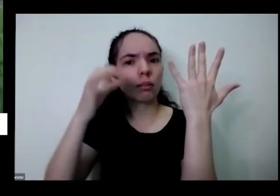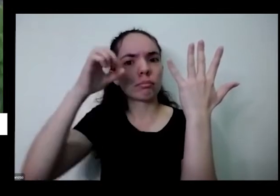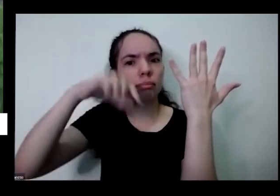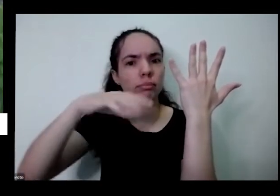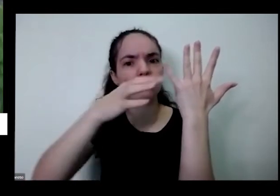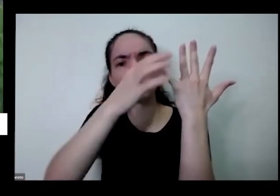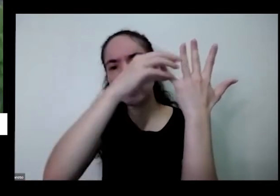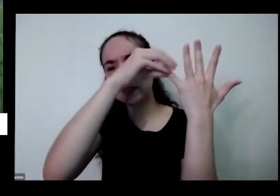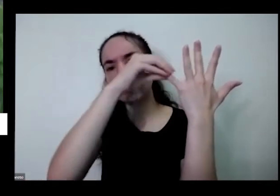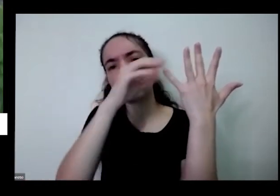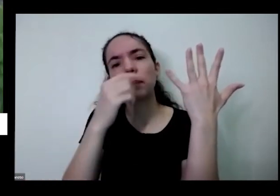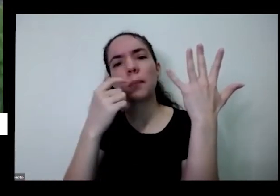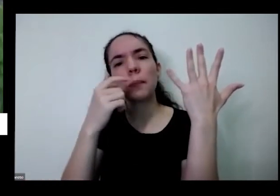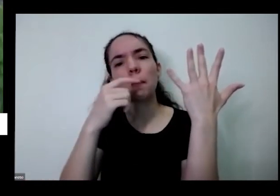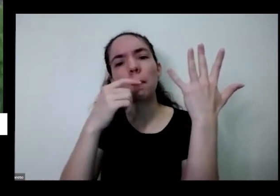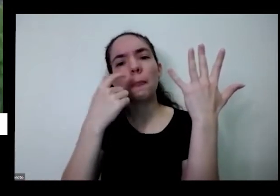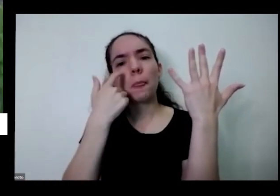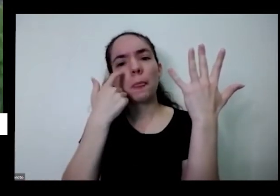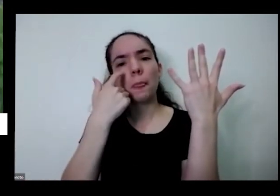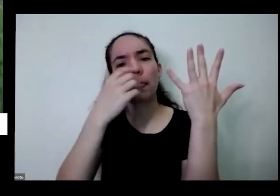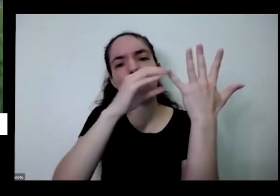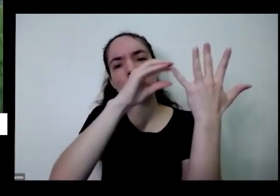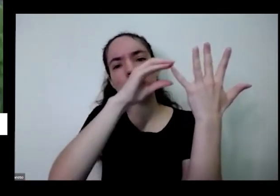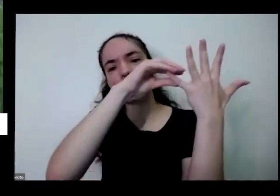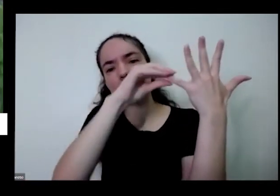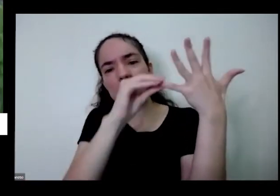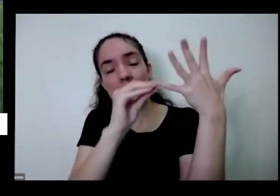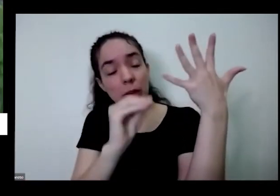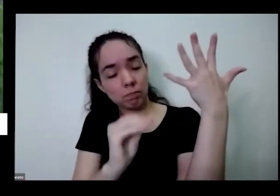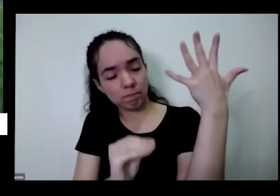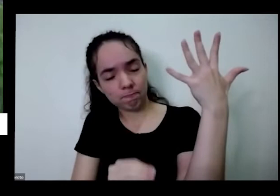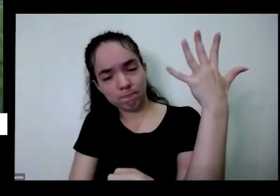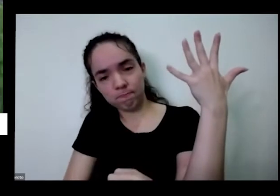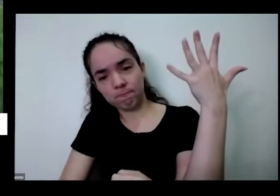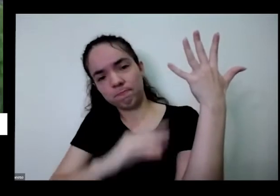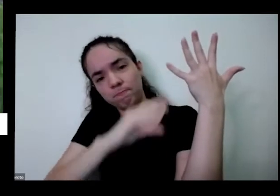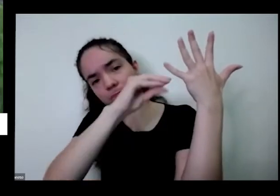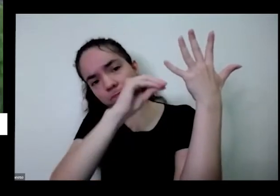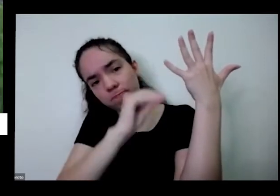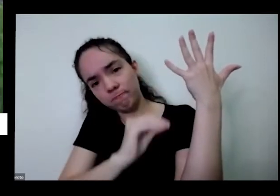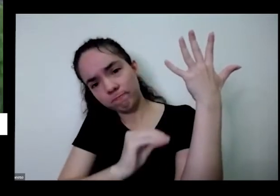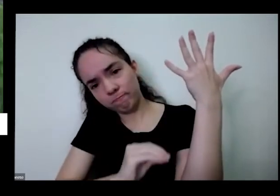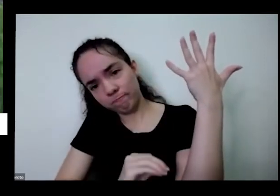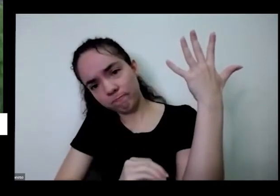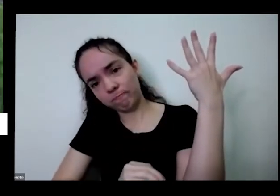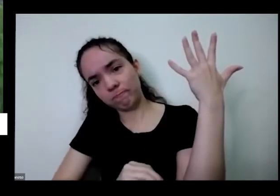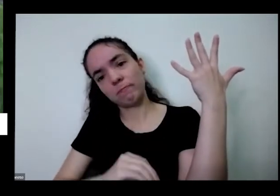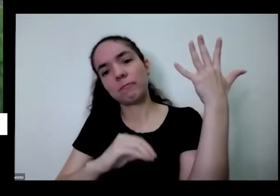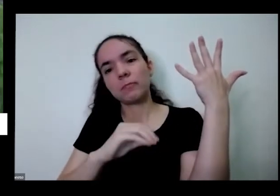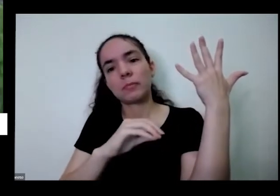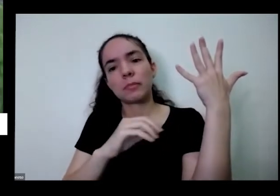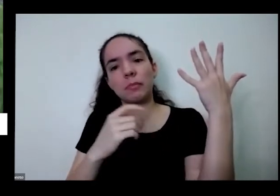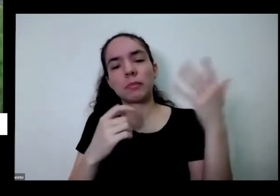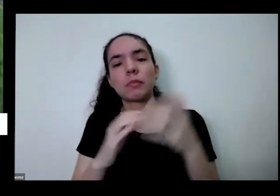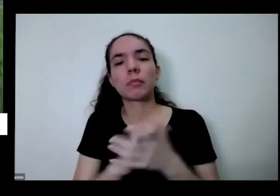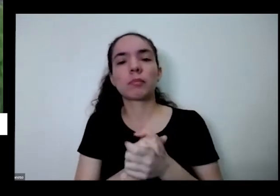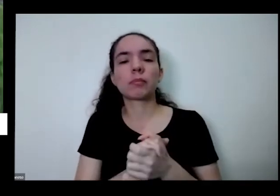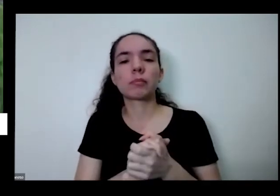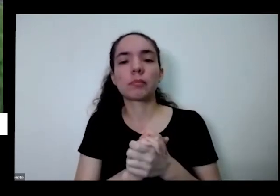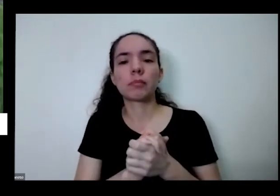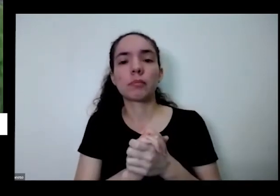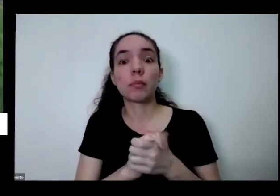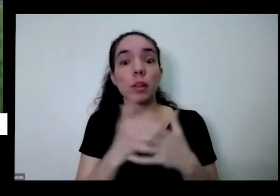vir aqui biliscar aqui só para ela cortar você vem e puxa aqui para baixar a planta vai parar